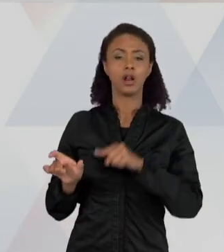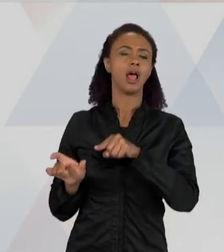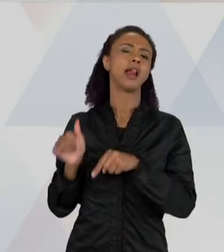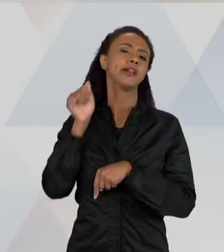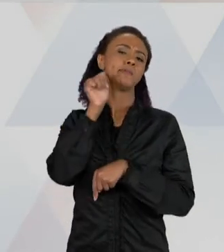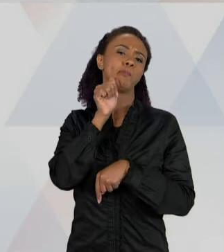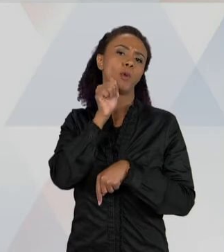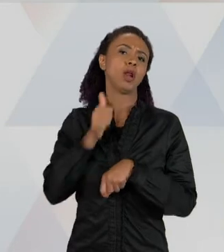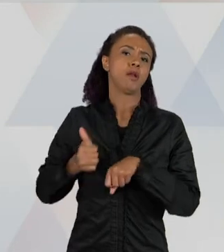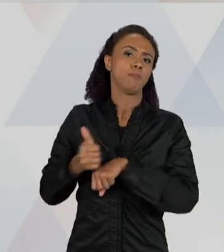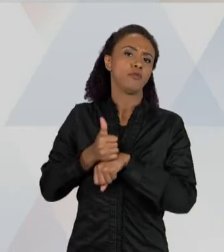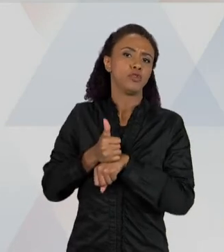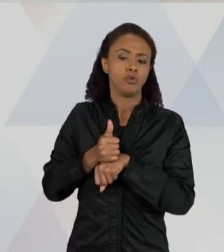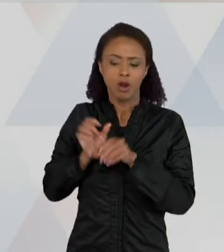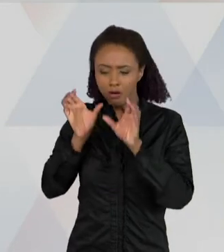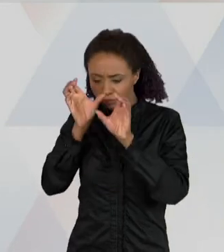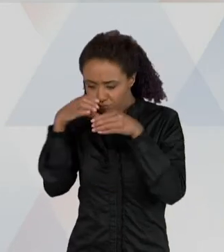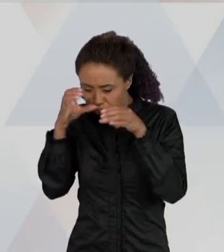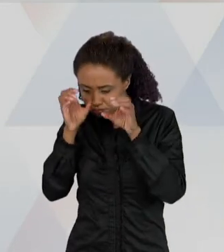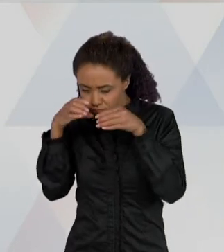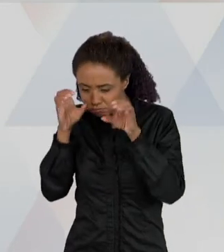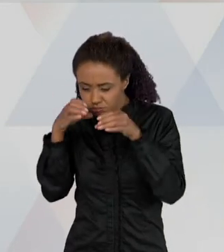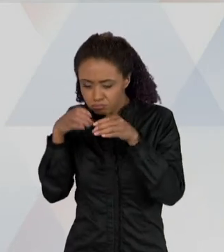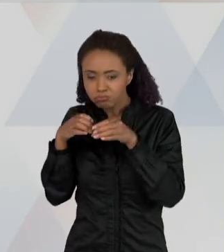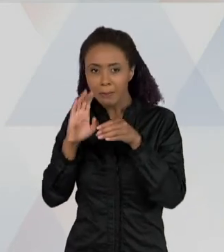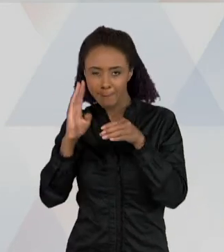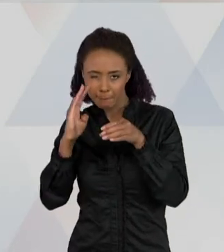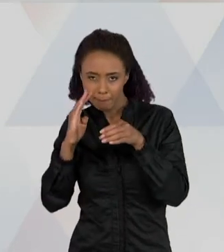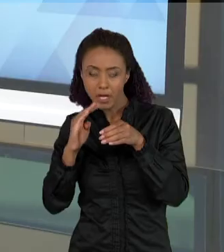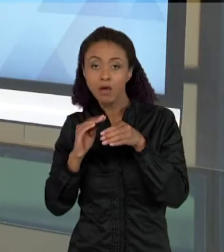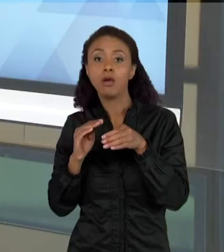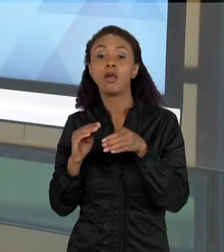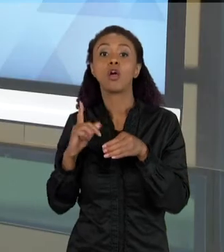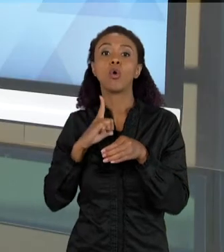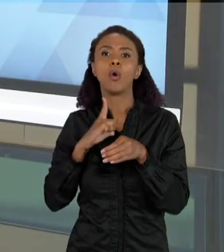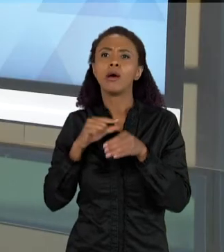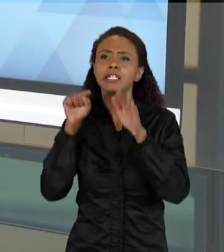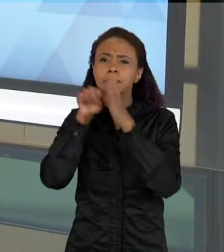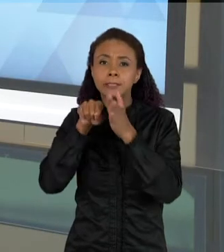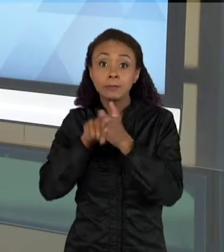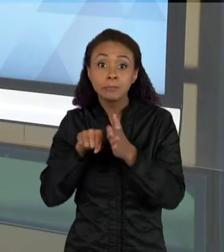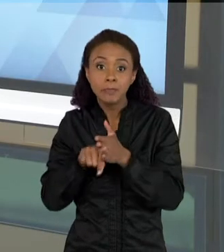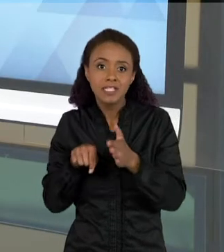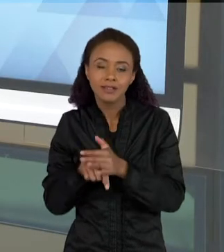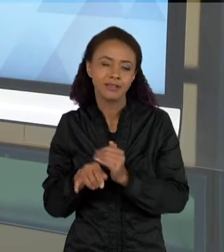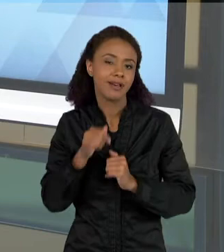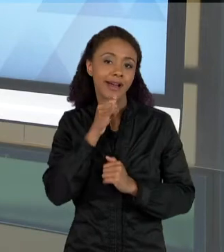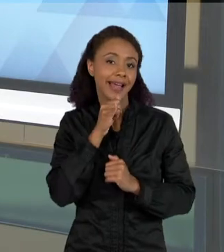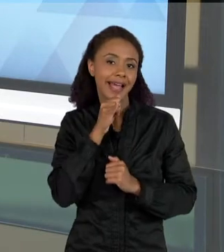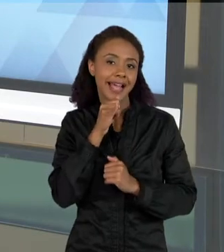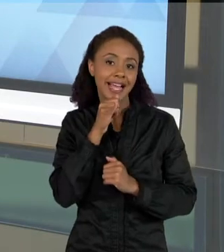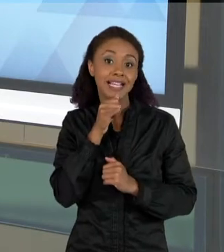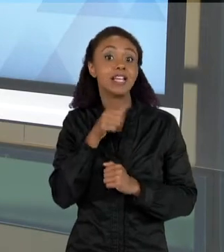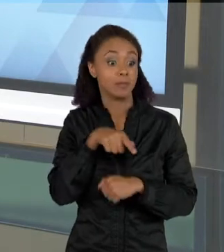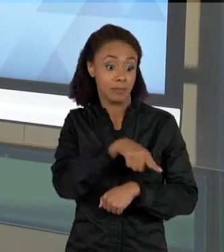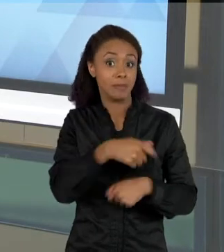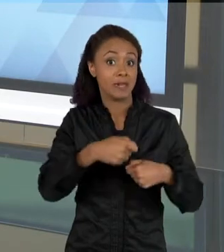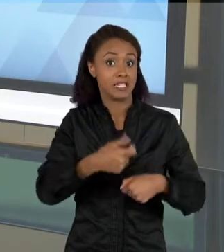PESQUISA, E ELA TEM UMA SÉRIE DE ANOTAÇÕES QUE AS CRIANÇAS AJUDAM A PREENCHER, ESSE É UM TÍPICO EXEMPLO DE PROBLEMA DE LÁPIS E PAPEL – E AS